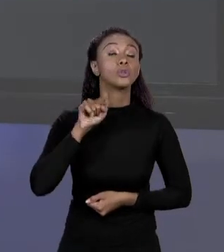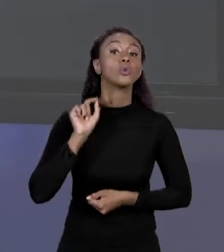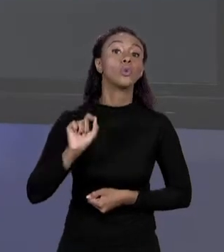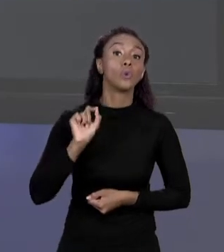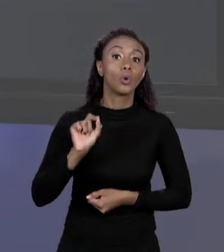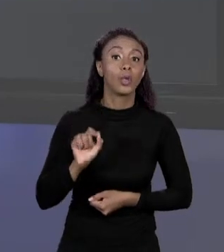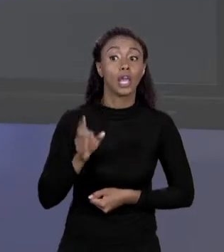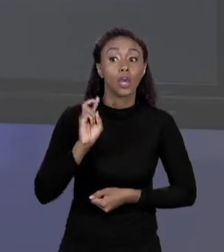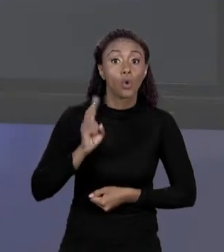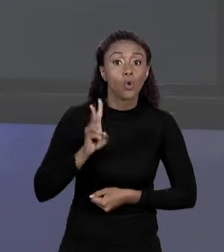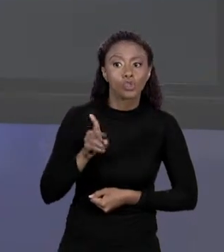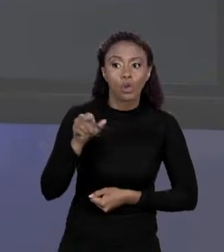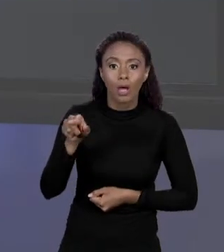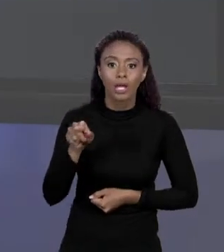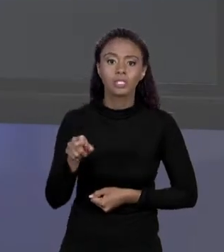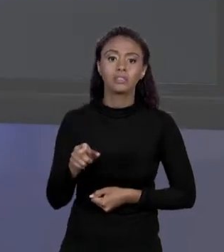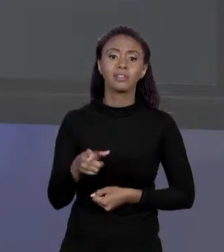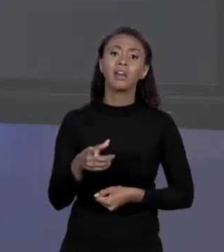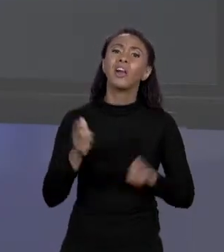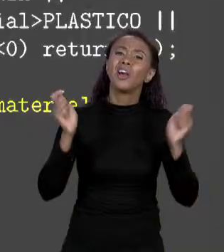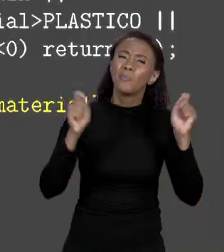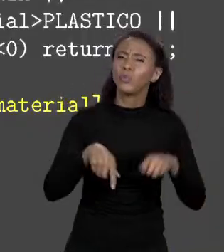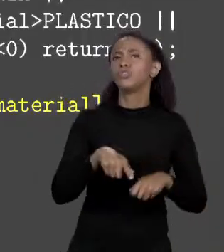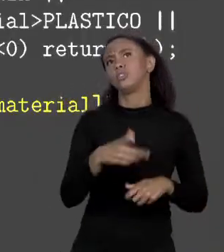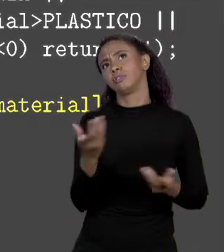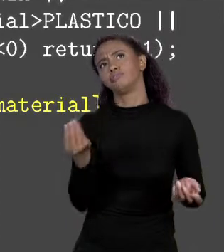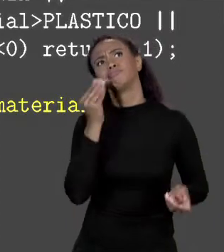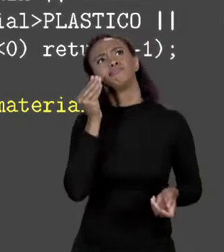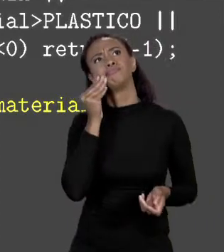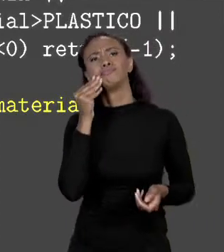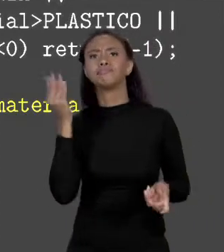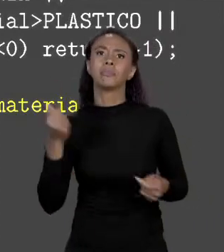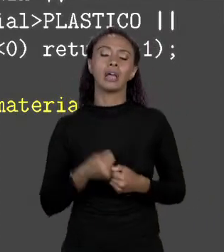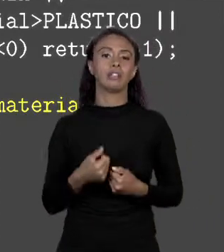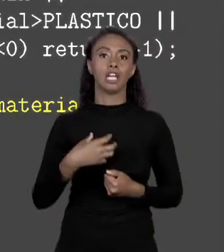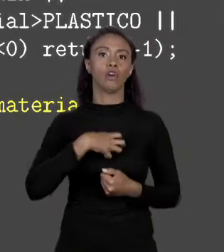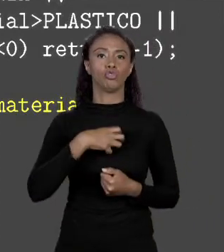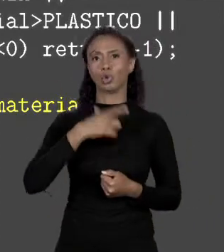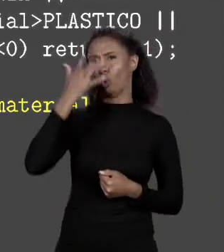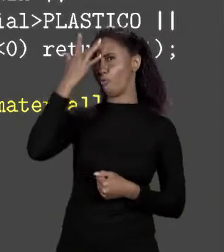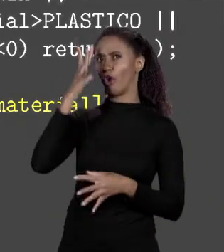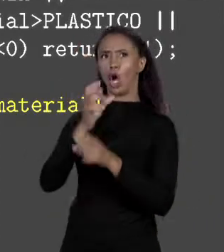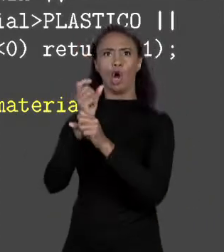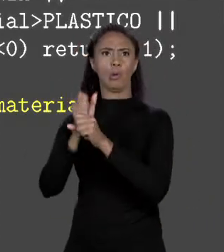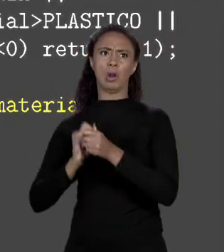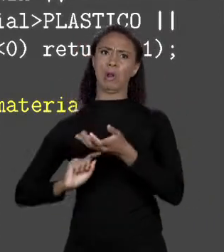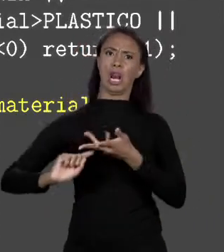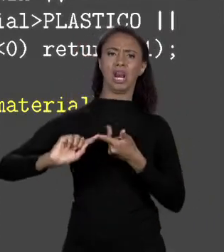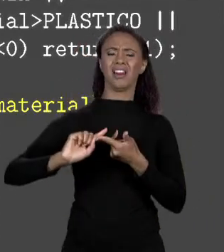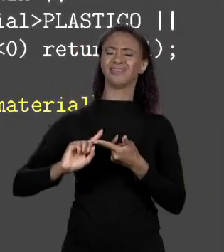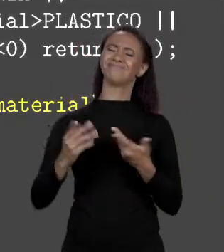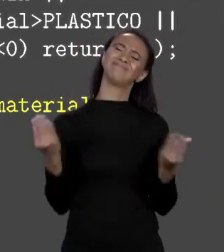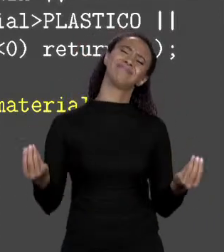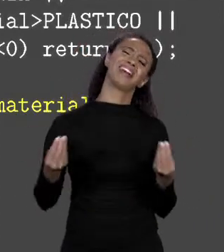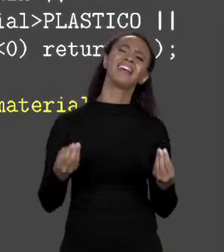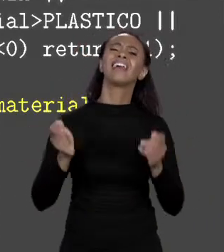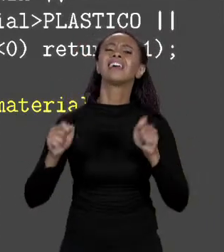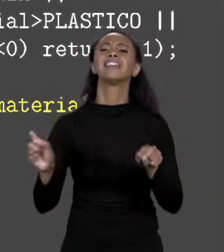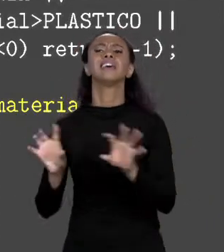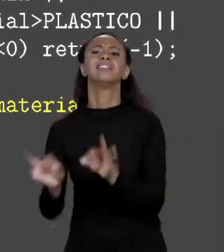MAPEAMENTO. VOCÊ PODIA TER UM MAPEAMENTO MEIO MALUCO, COLOCA NUMA FÓRMULA NÃO TEM PORQUE MANTÉM A COISA SIMPLES O CÓDIGO É 0 DE ALVENARIA? ESTÁ